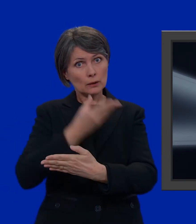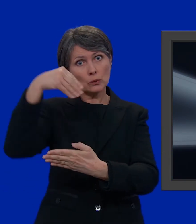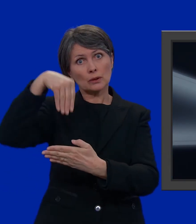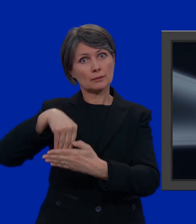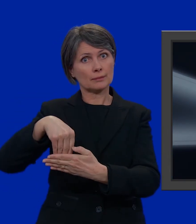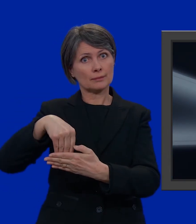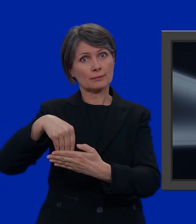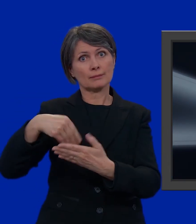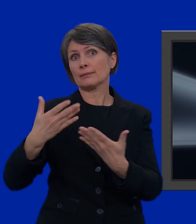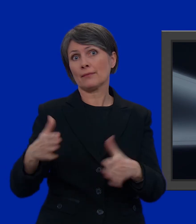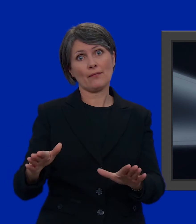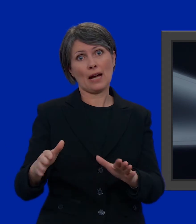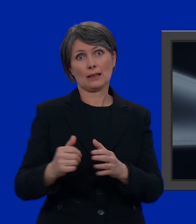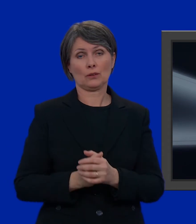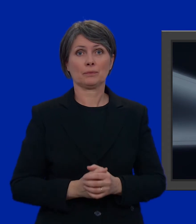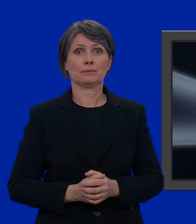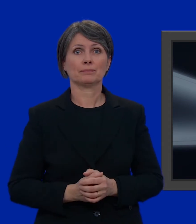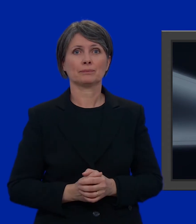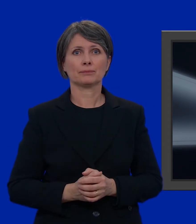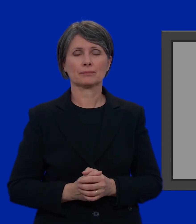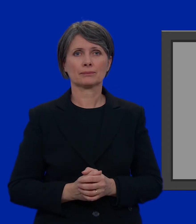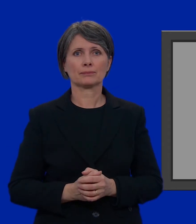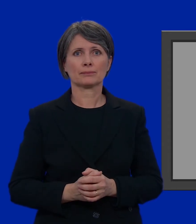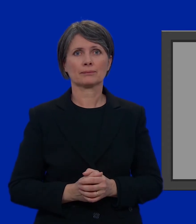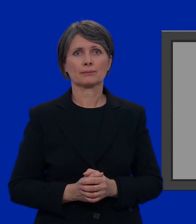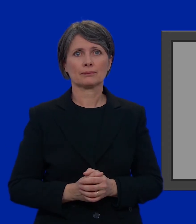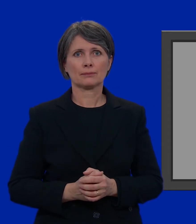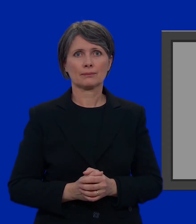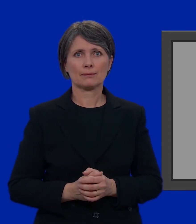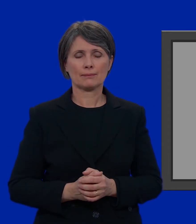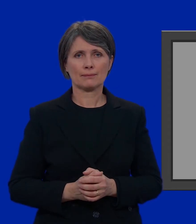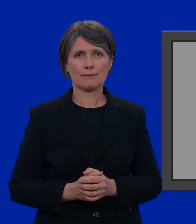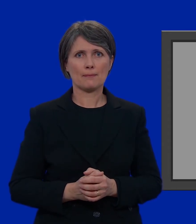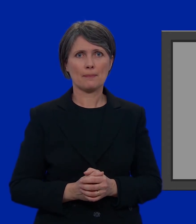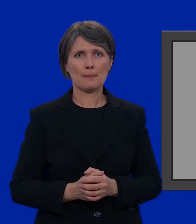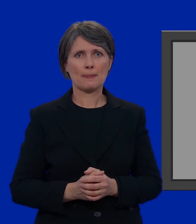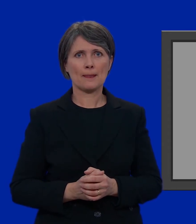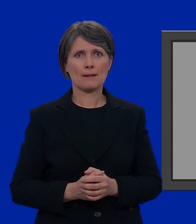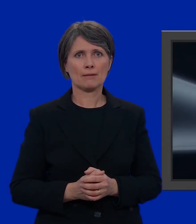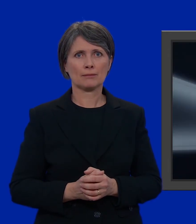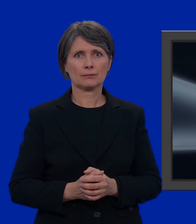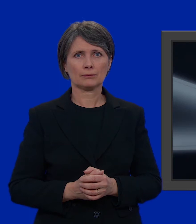e infilarla nella busta più grande. Fatto.